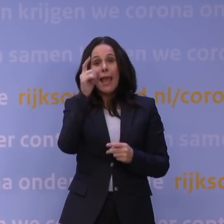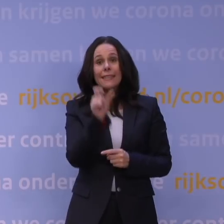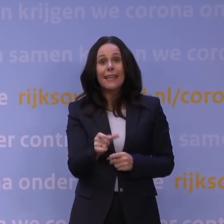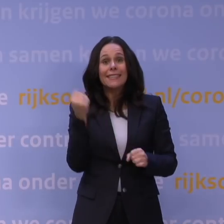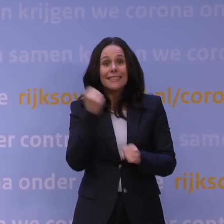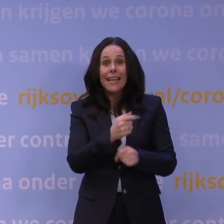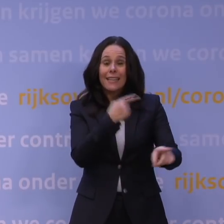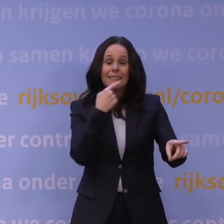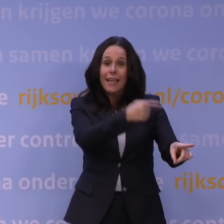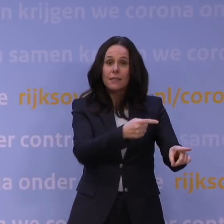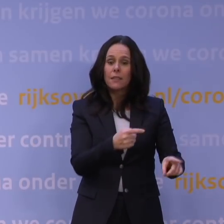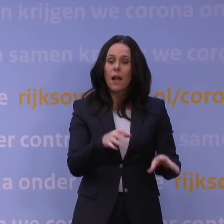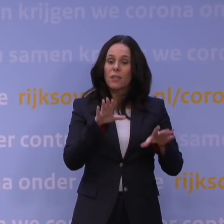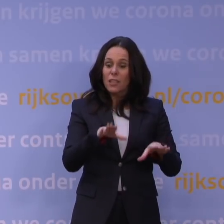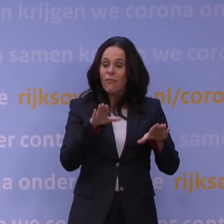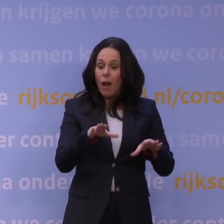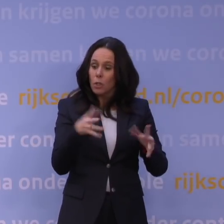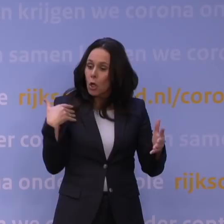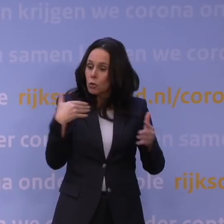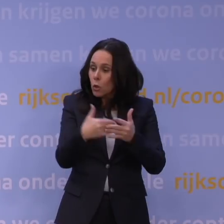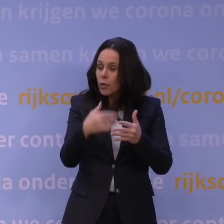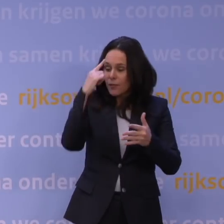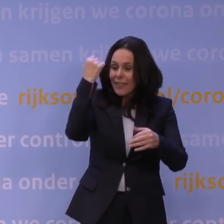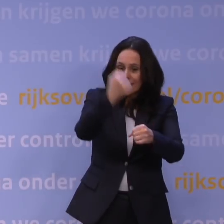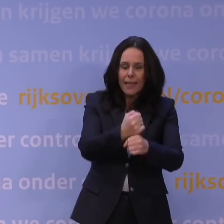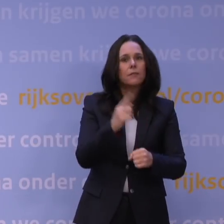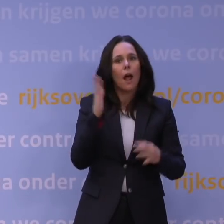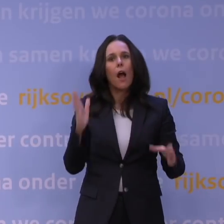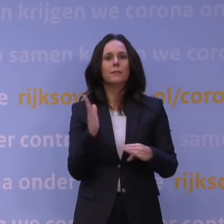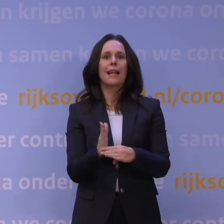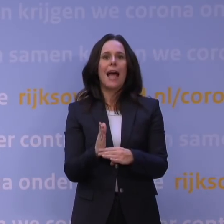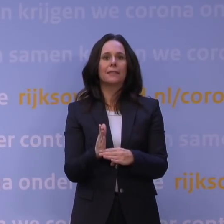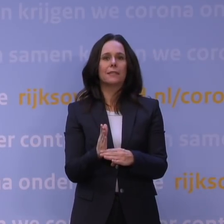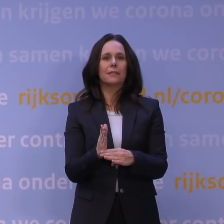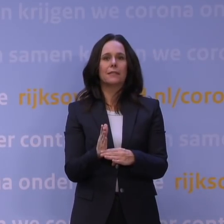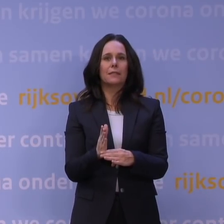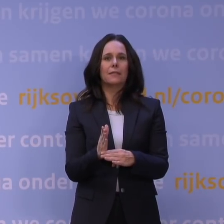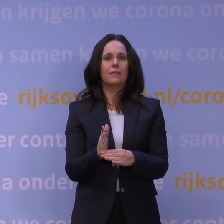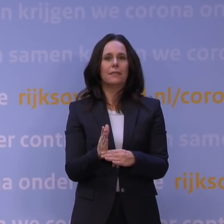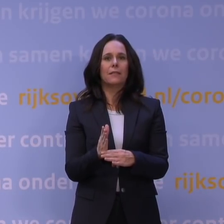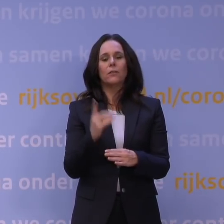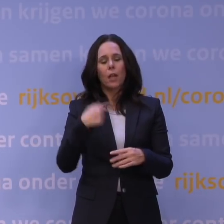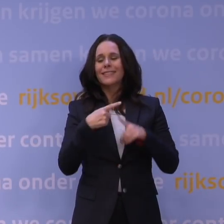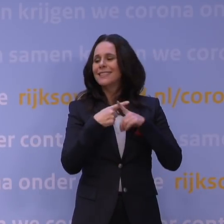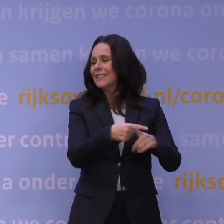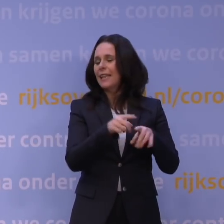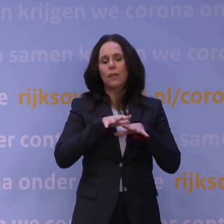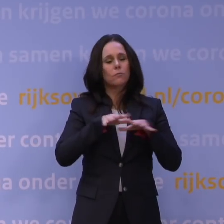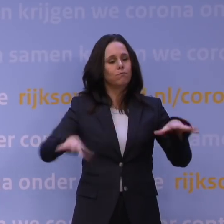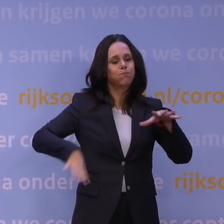als ik ga wachten tot ik zeker weet wat ik moet weten, dan is het te laat. Als blijkt dat wat wij vrezen uit zal komen, want dan zijn die ziekenhuizen niet meer onder controle te krijgen.